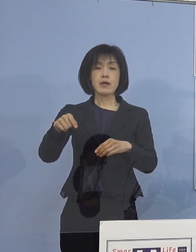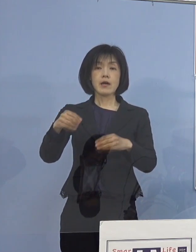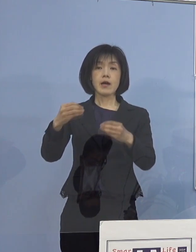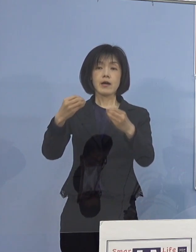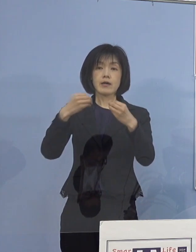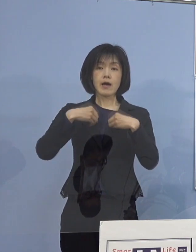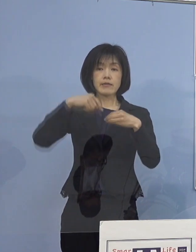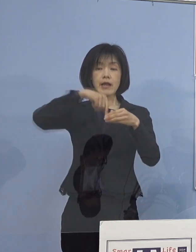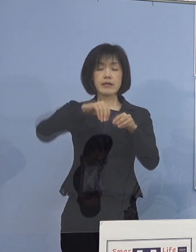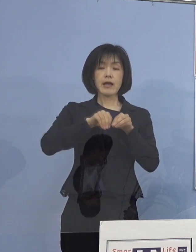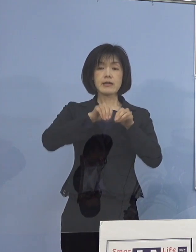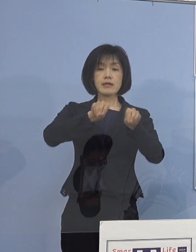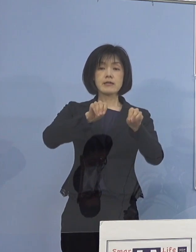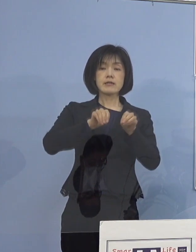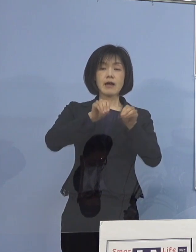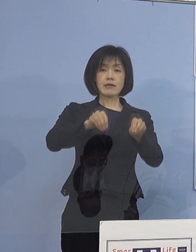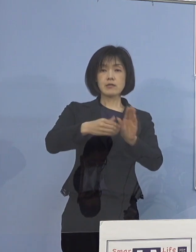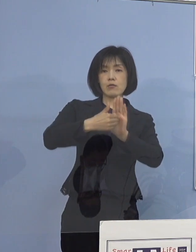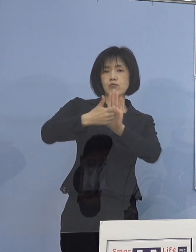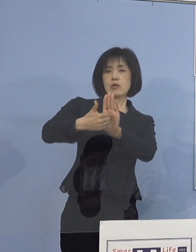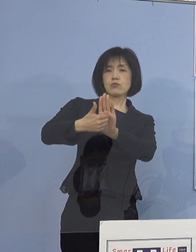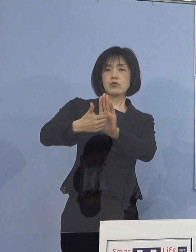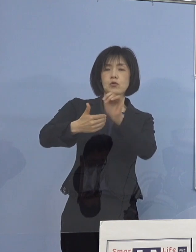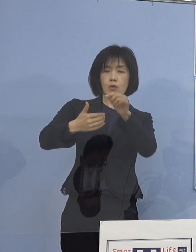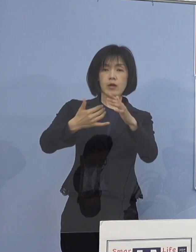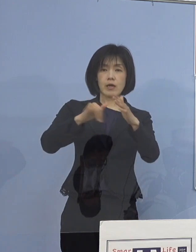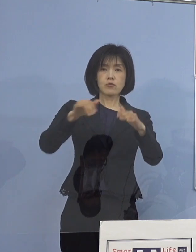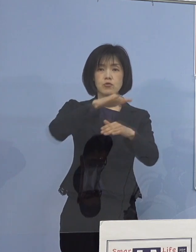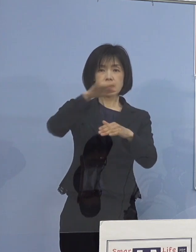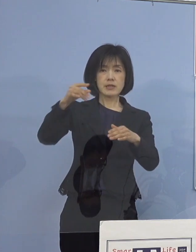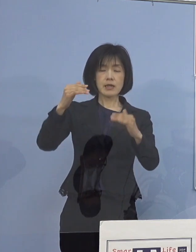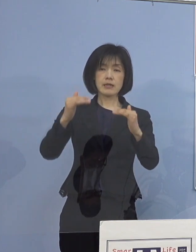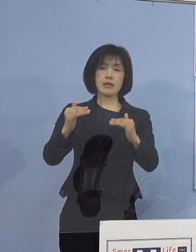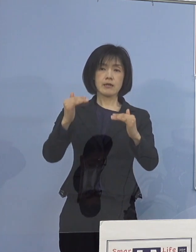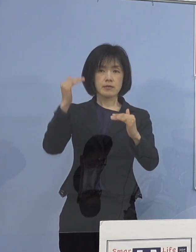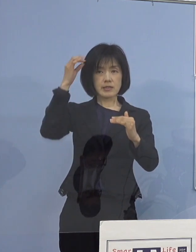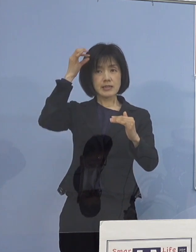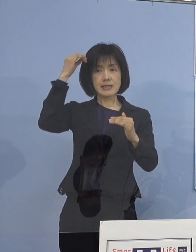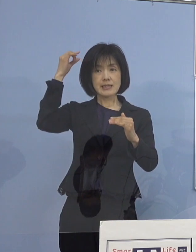こうした意識を家族全員で 高めていただければと思います